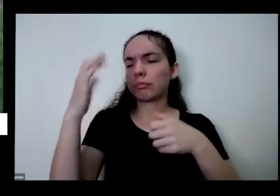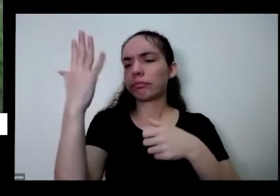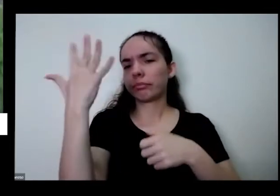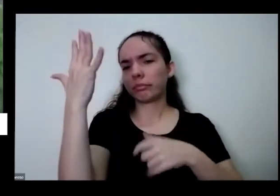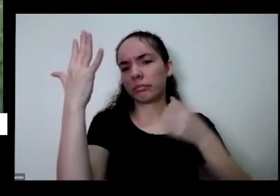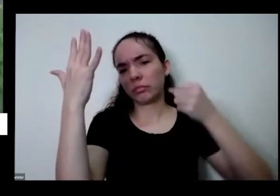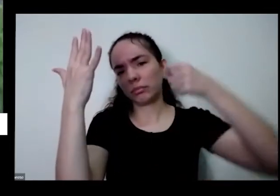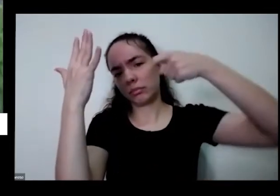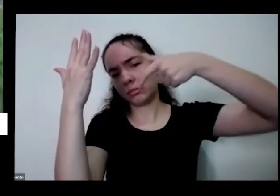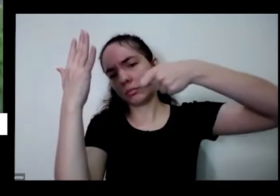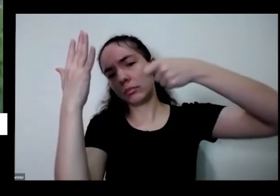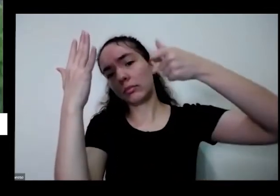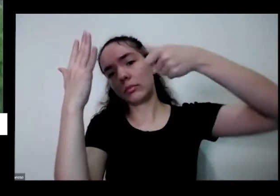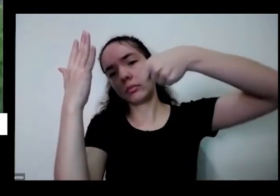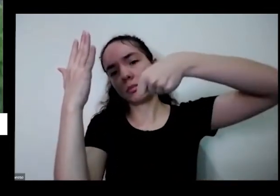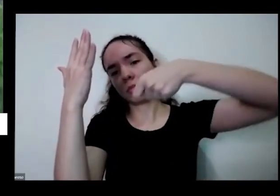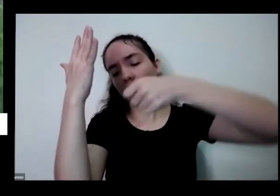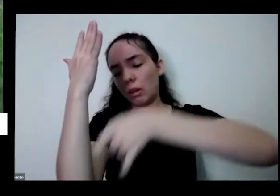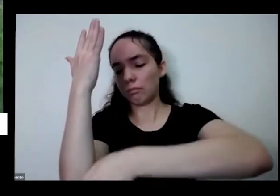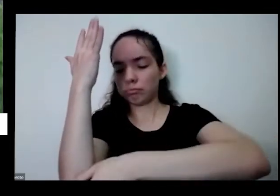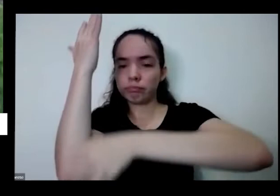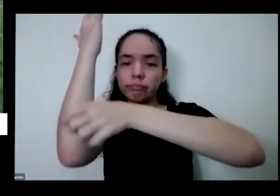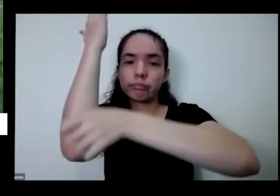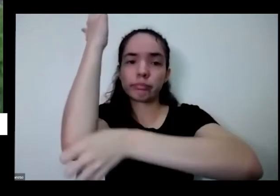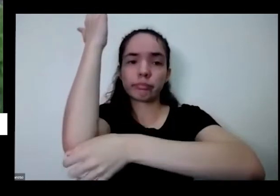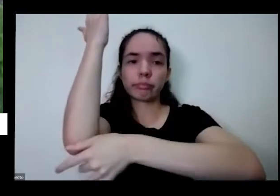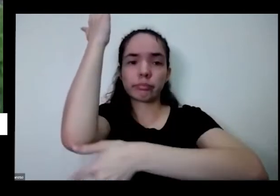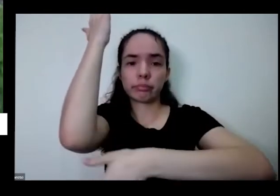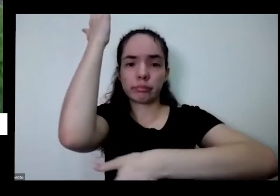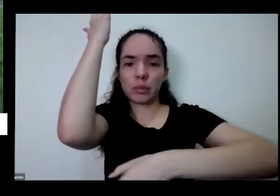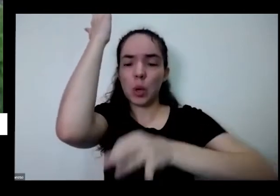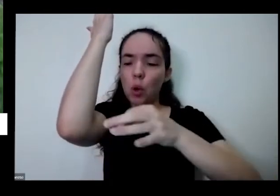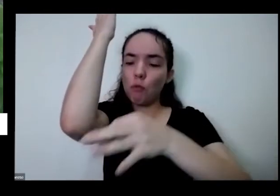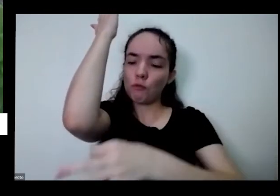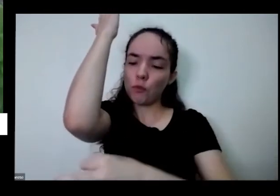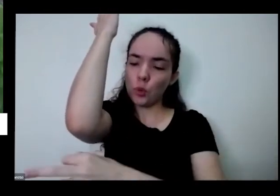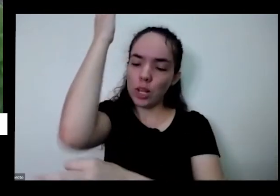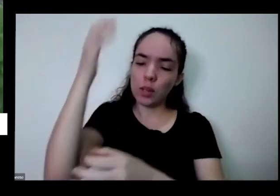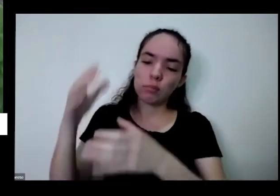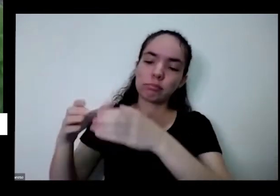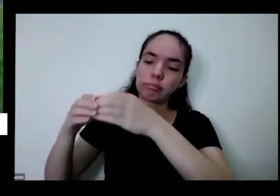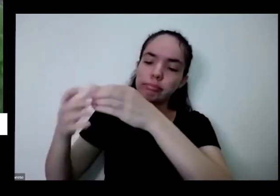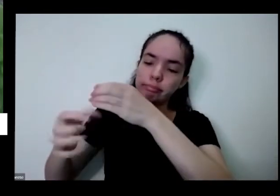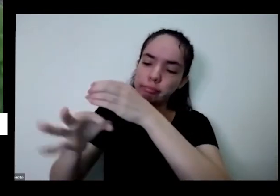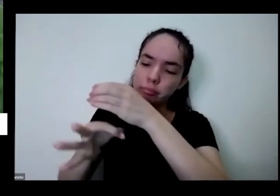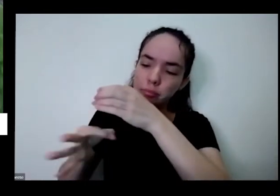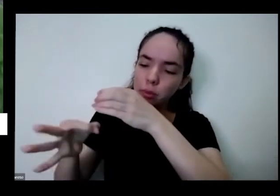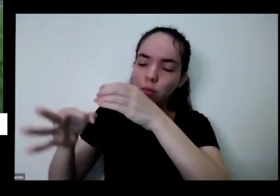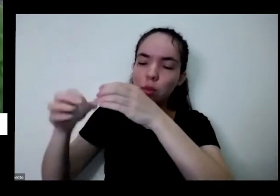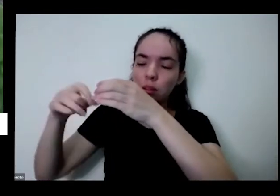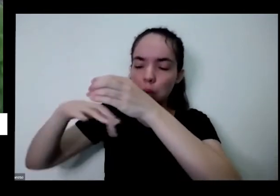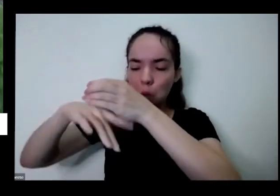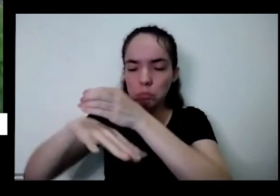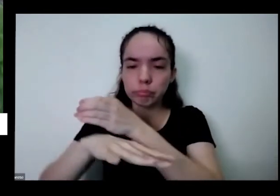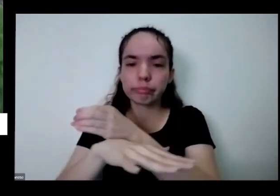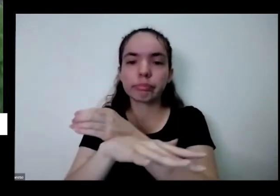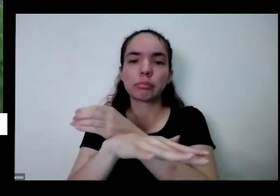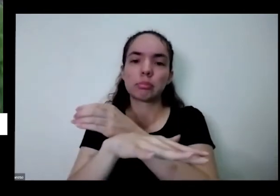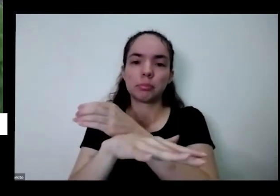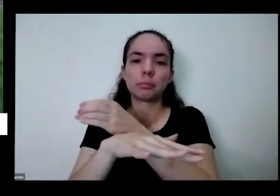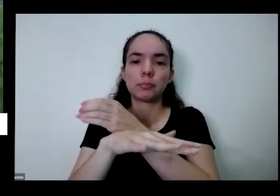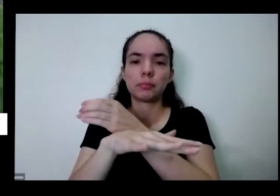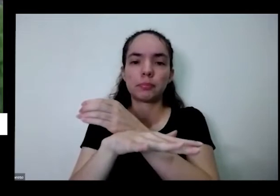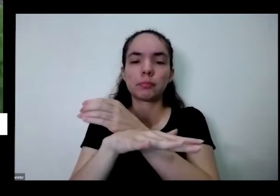escorre aqui pelos puristas junto Ela também faz uma espécie de erosão dos nutrientes daí a terra